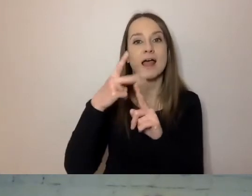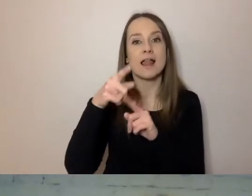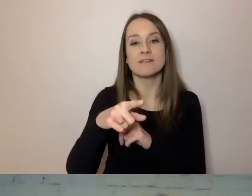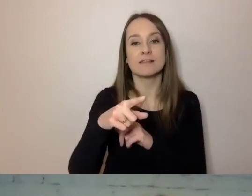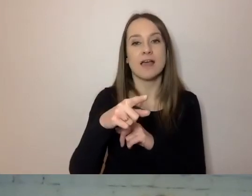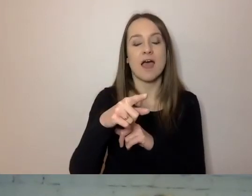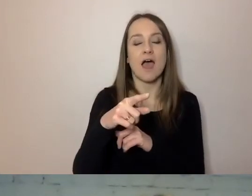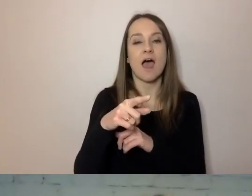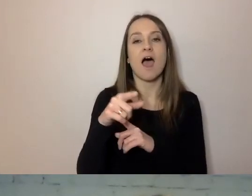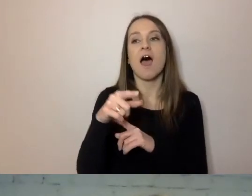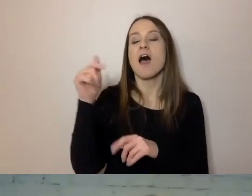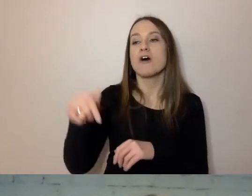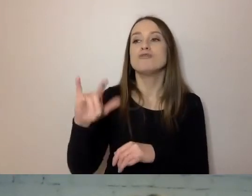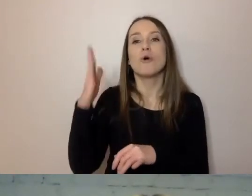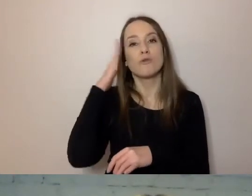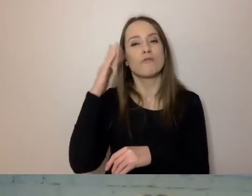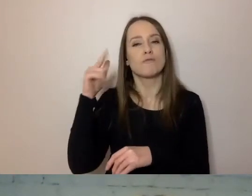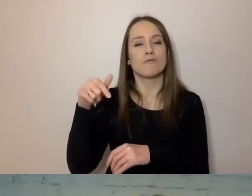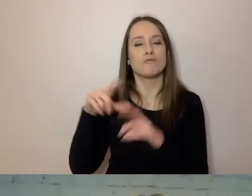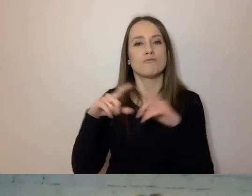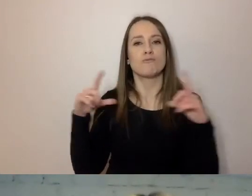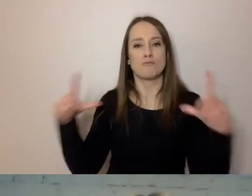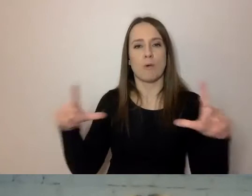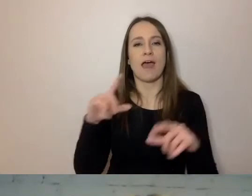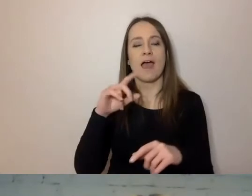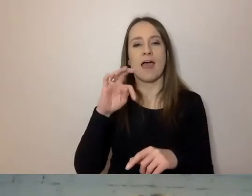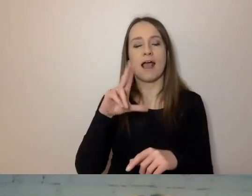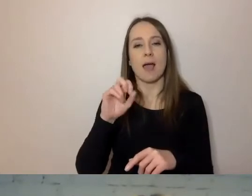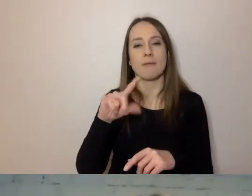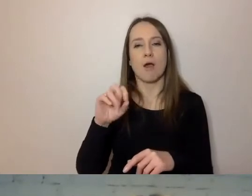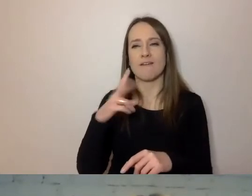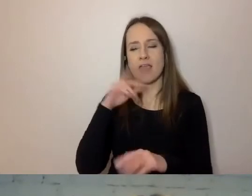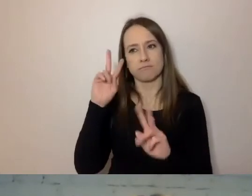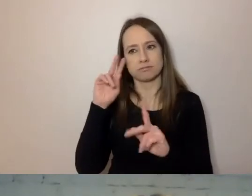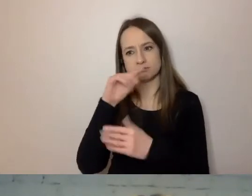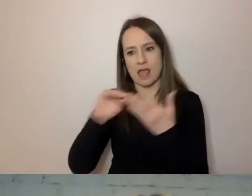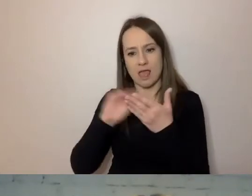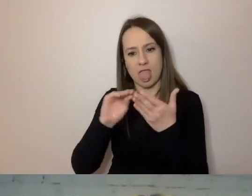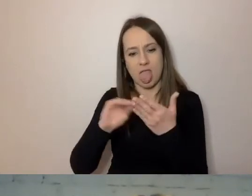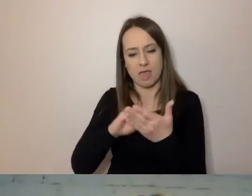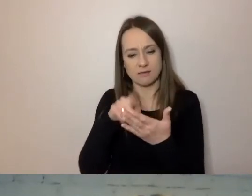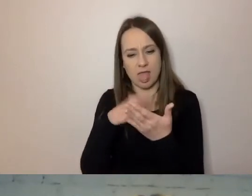dostałem pismo, po którym od razu poznałem, że jest to prosty język.